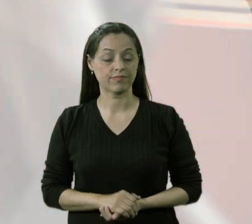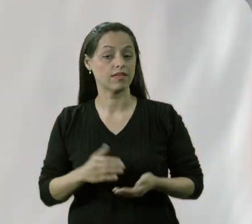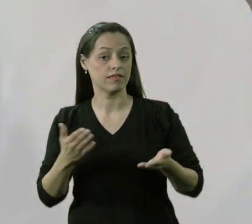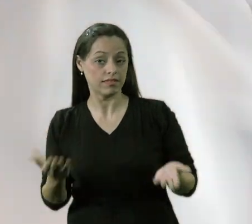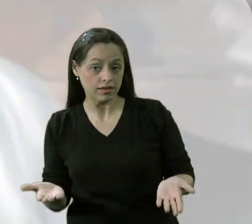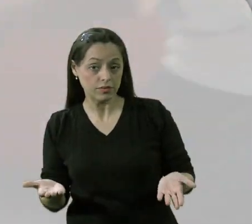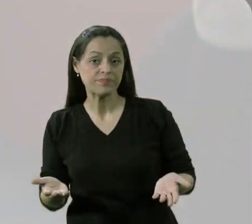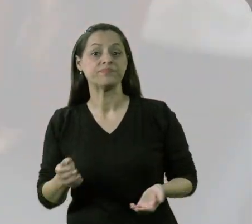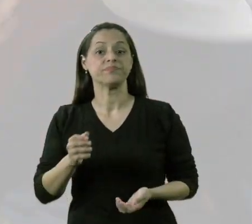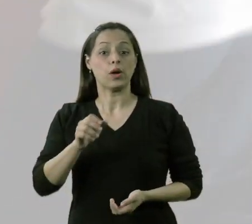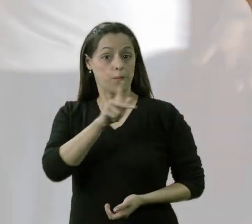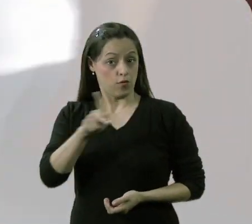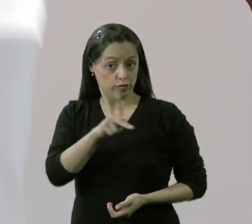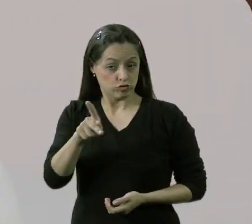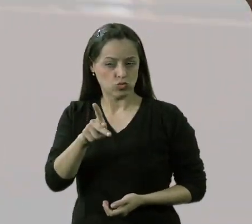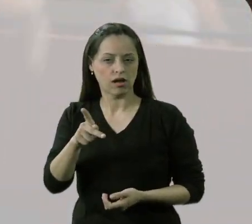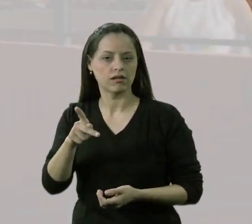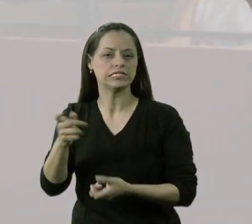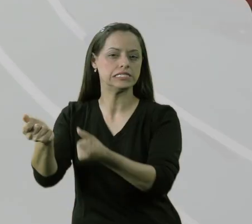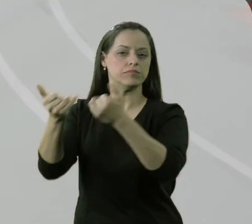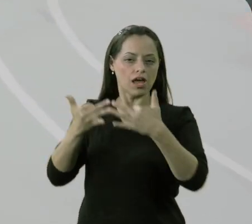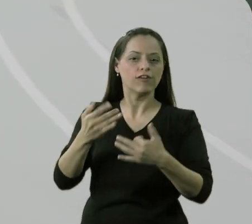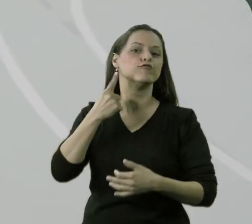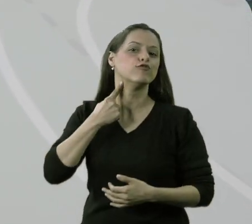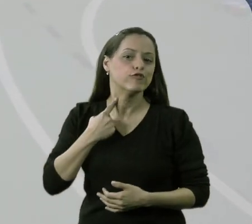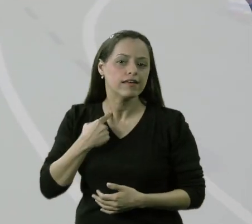Quando o professor sinalizou o desejo de fazer o miniatletismo,